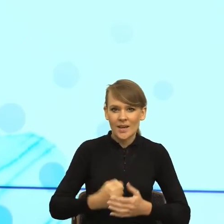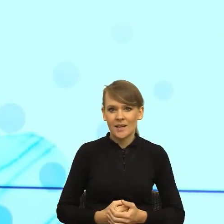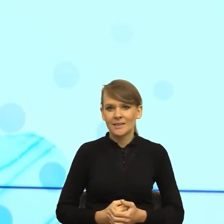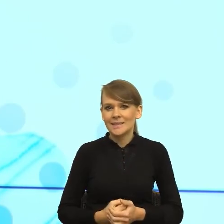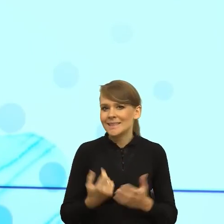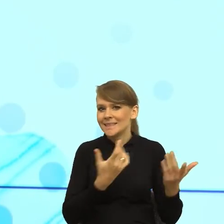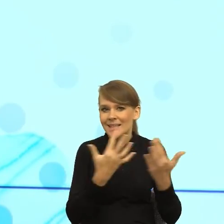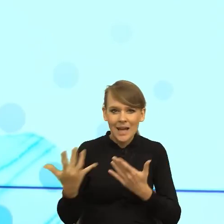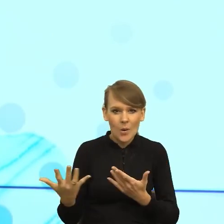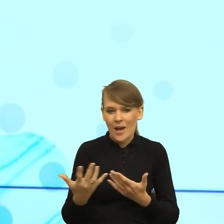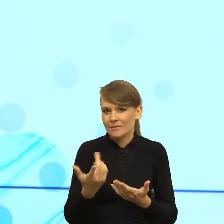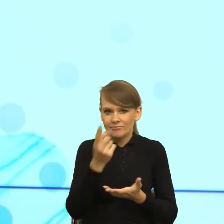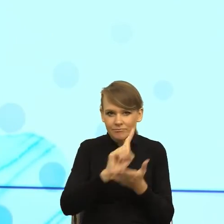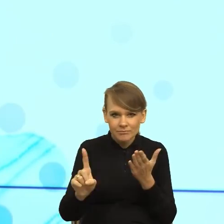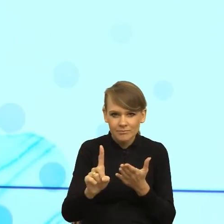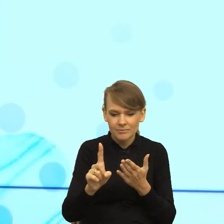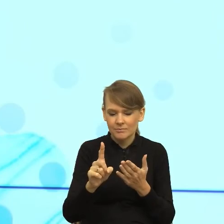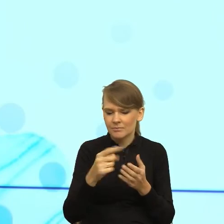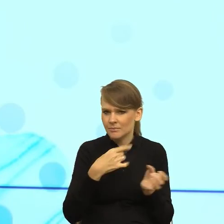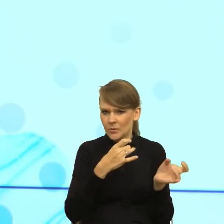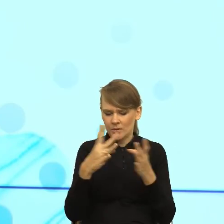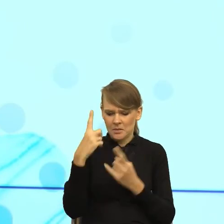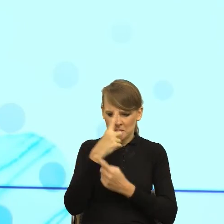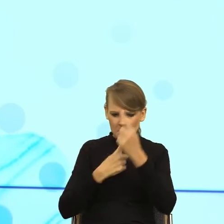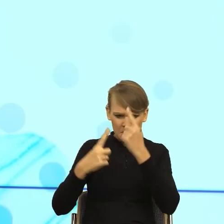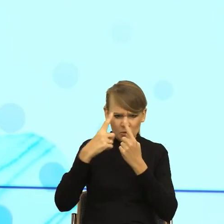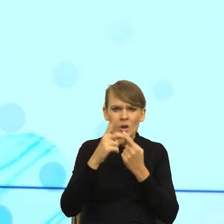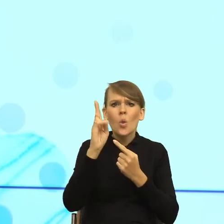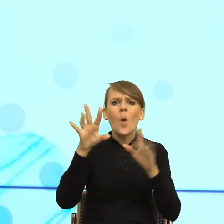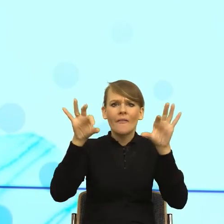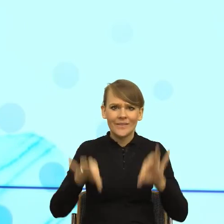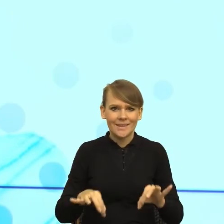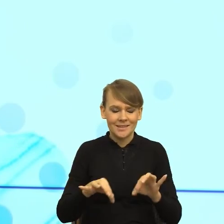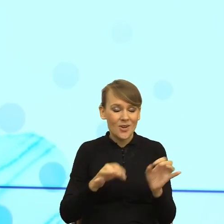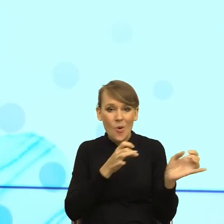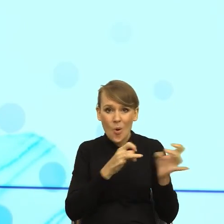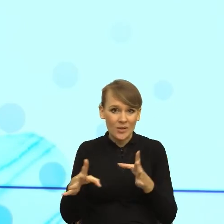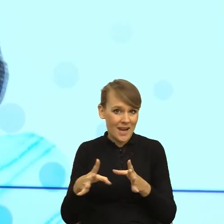natychmiast zadaje sobie magiczne pytanie, kto jest winny? Natychmiast, zobaczcie Państwo to jest prosty przykład,